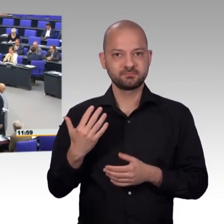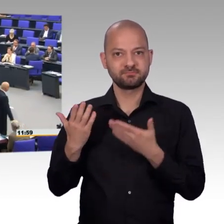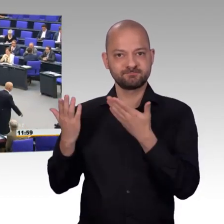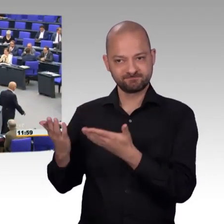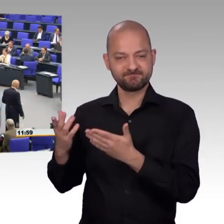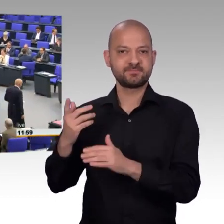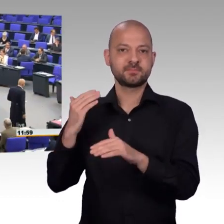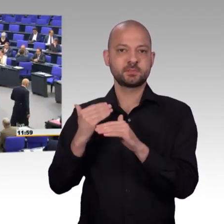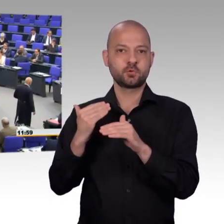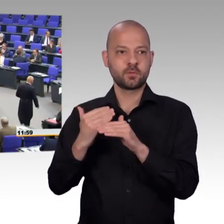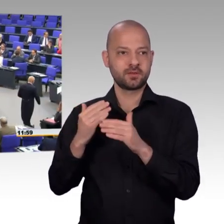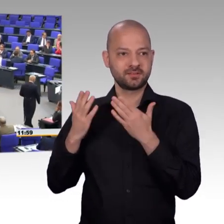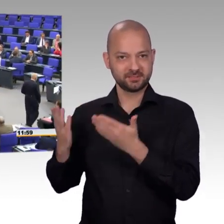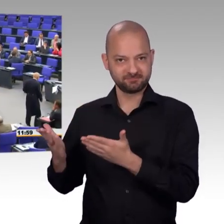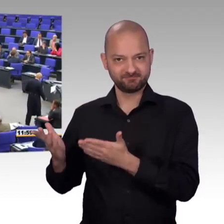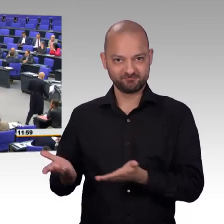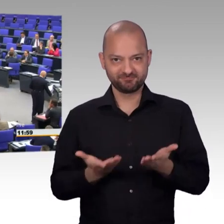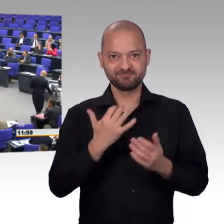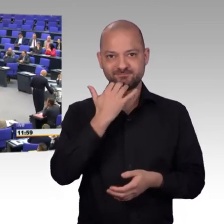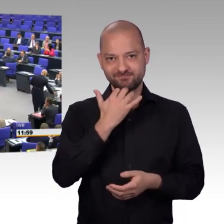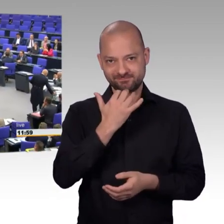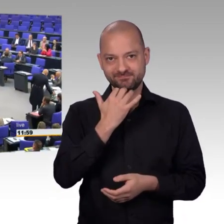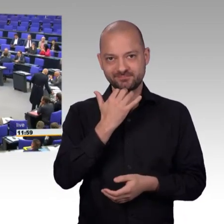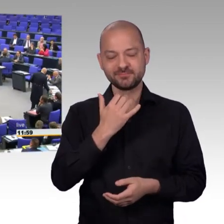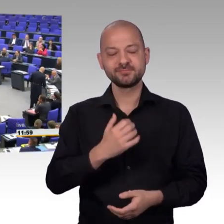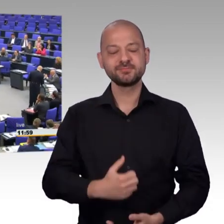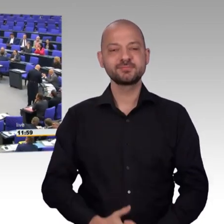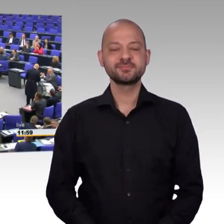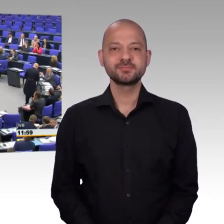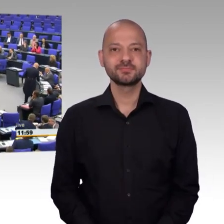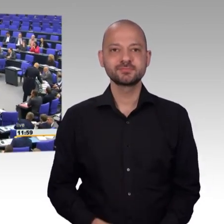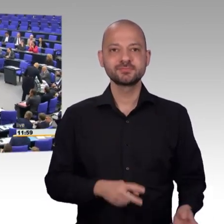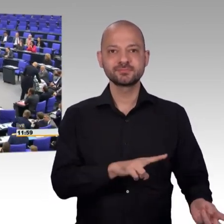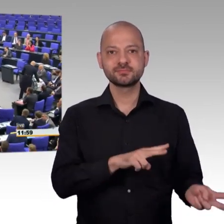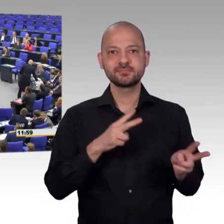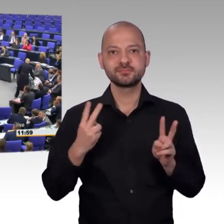sehr geehrter Herr Präsident. Ich muss in Richtung, der AfD mal hier für